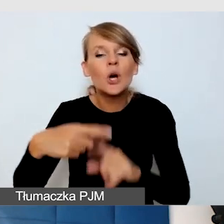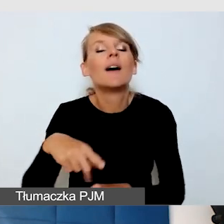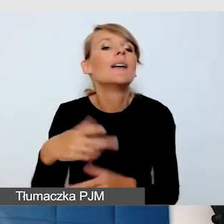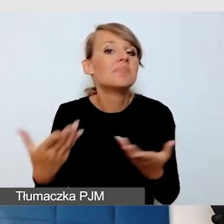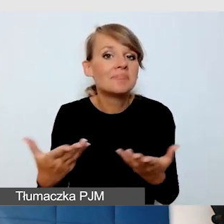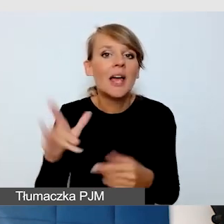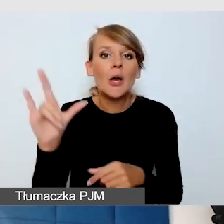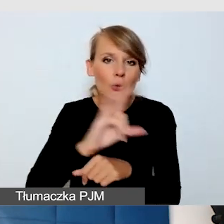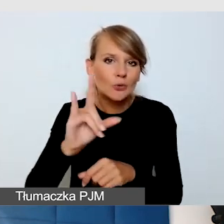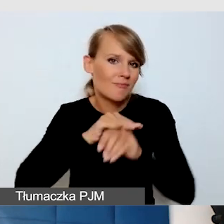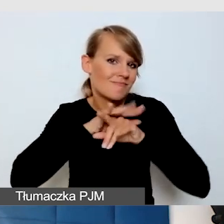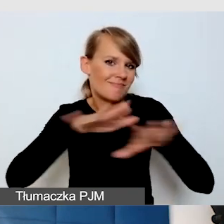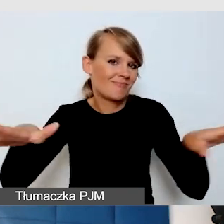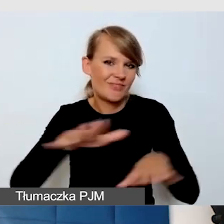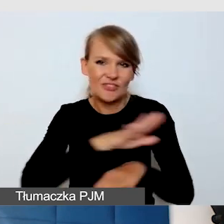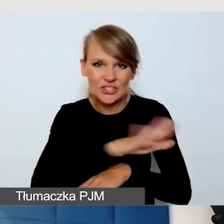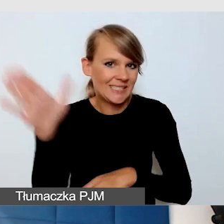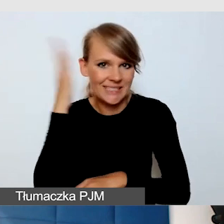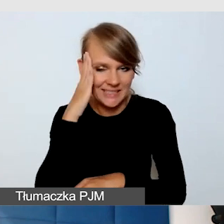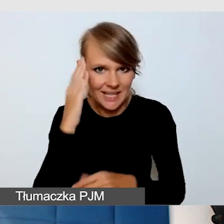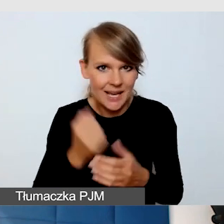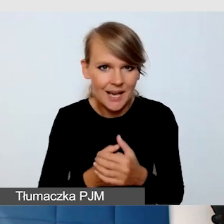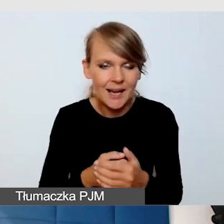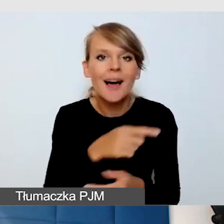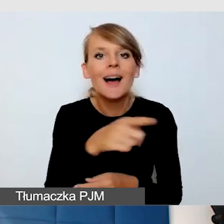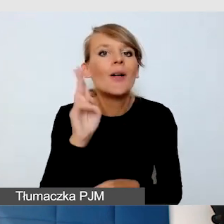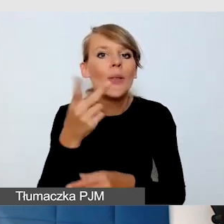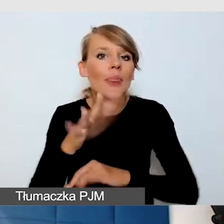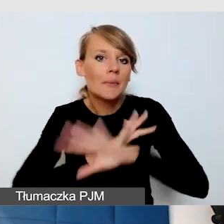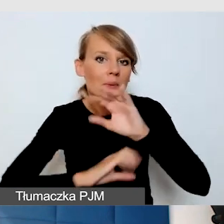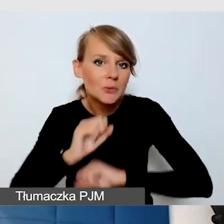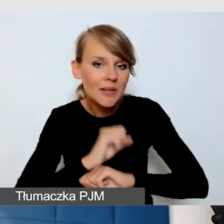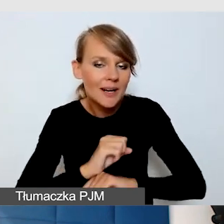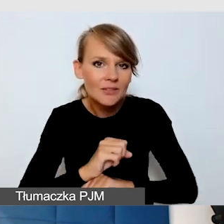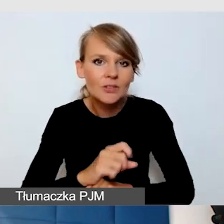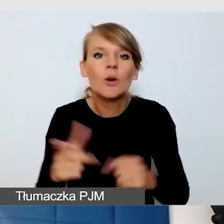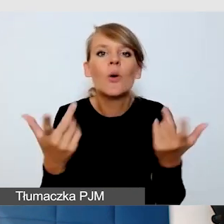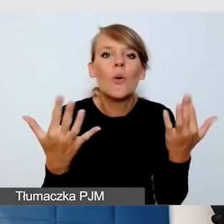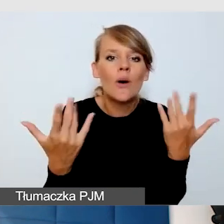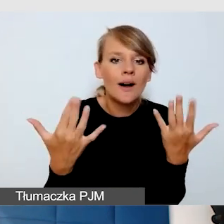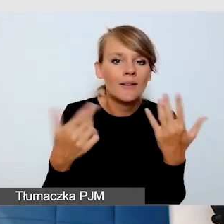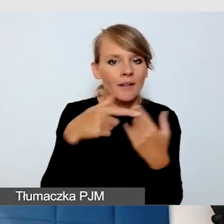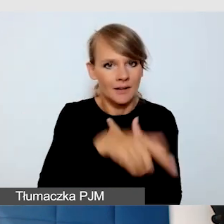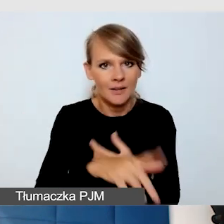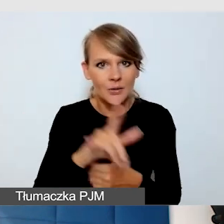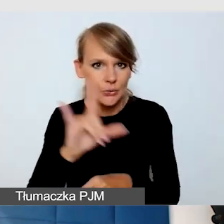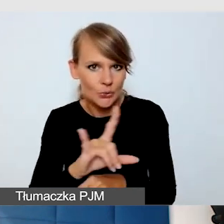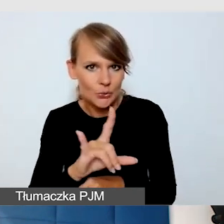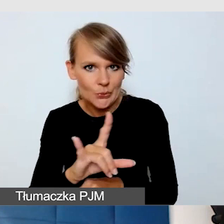Ze strony odbiorców, szczególnie tych z niepełnosprawnością, łatwiej jest im tę funkcję włączyć.